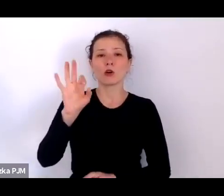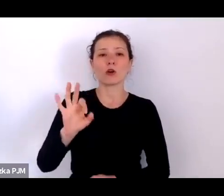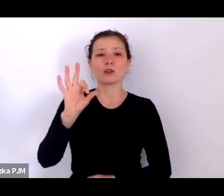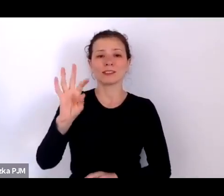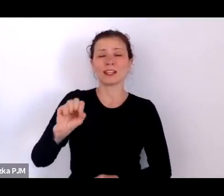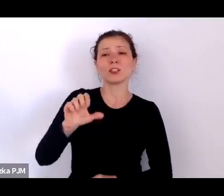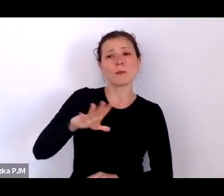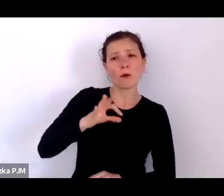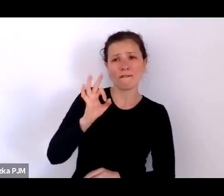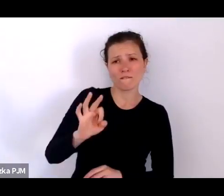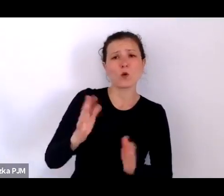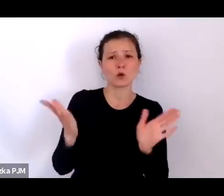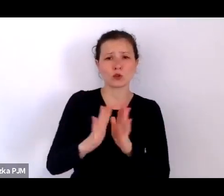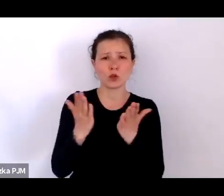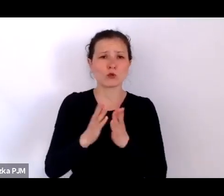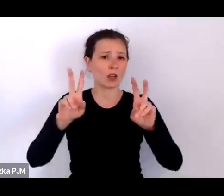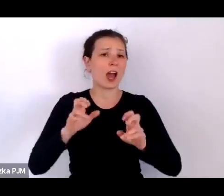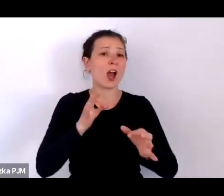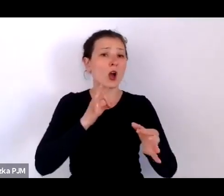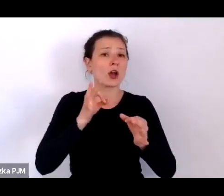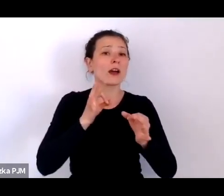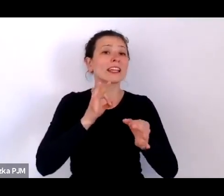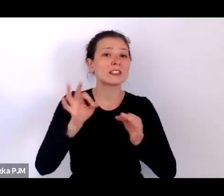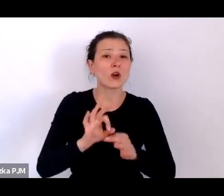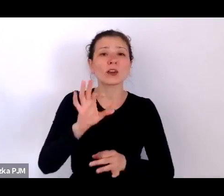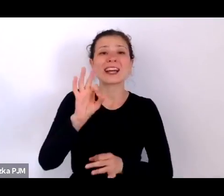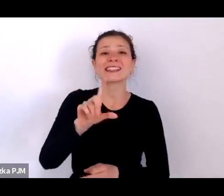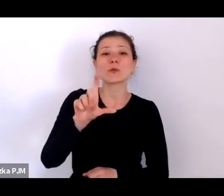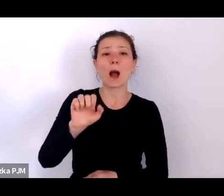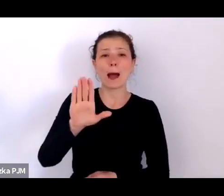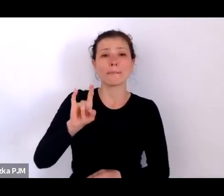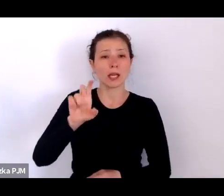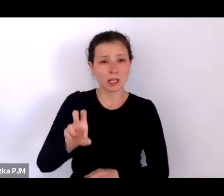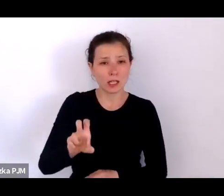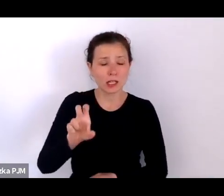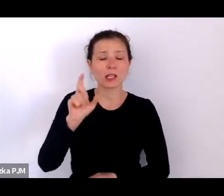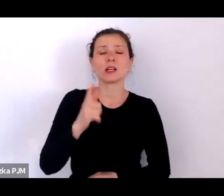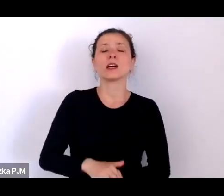Jest to z jednej strony źródło bardzo szczegółowej